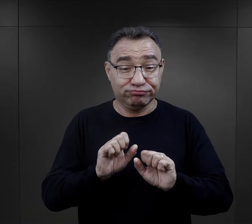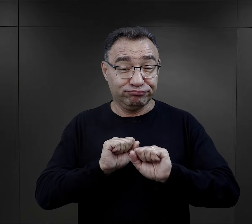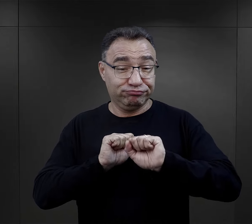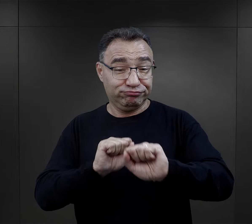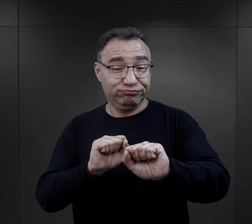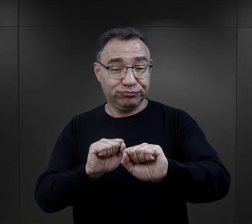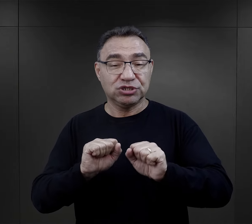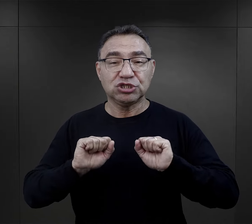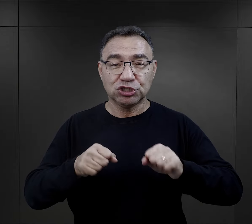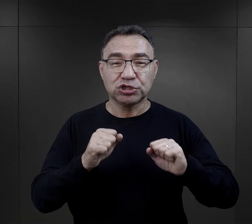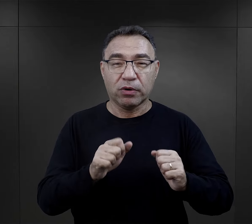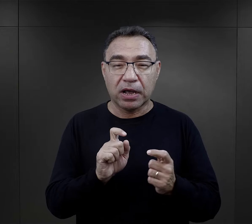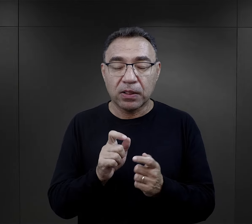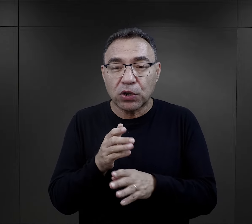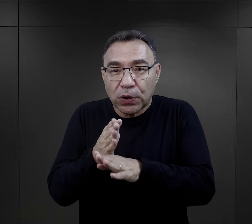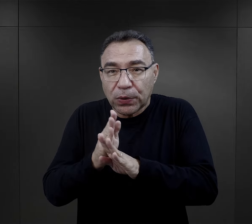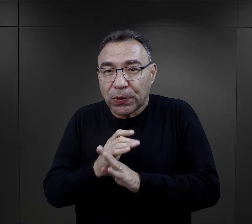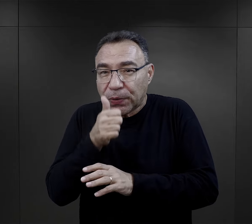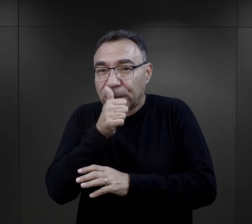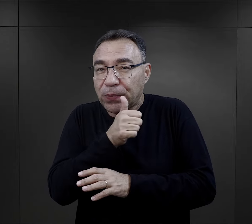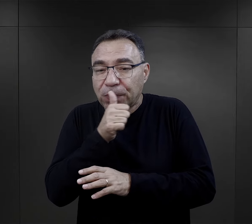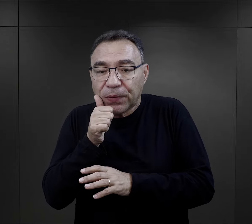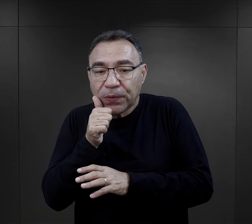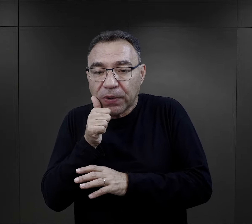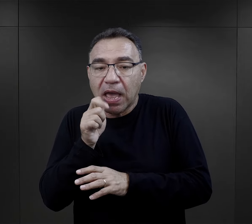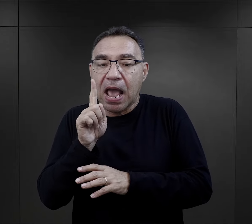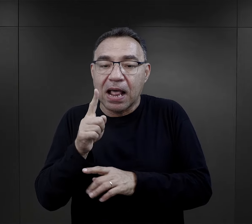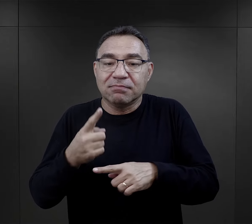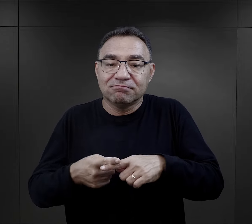w ruch oporu, w działalność konspiracyjną,